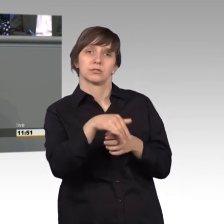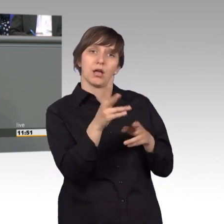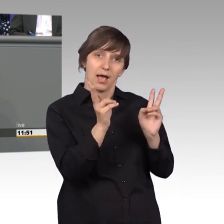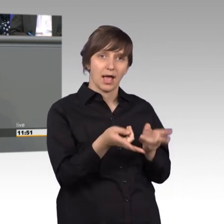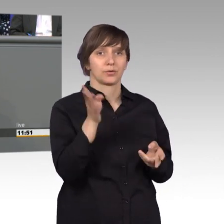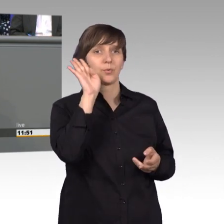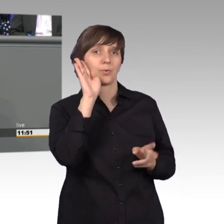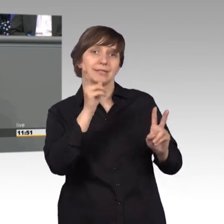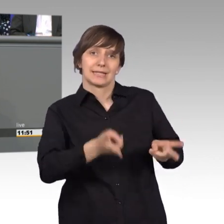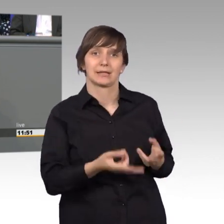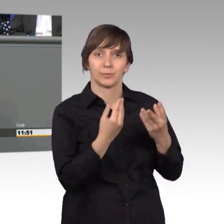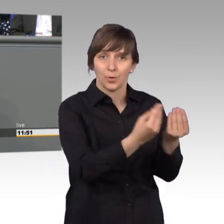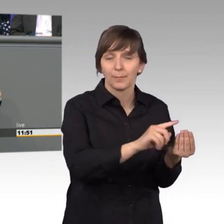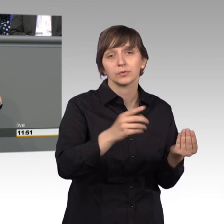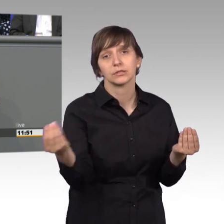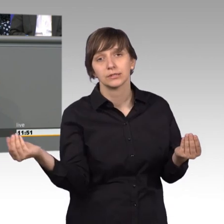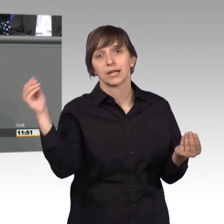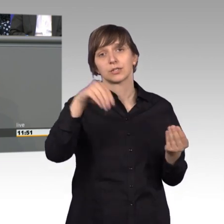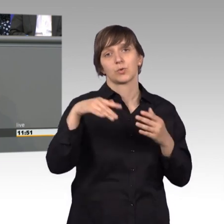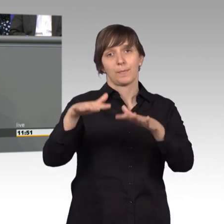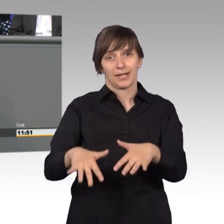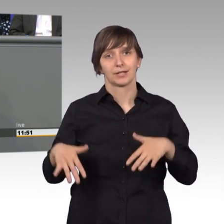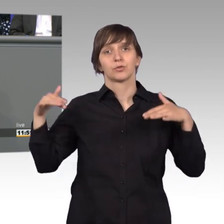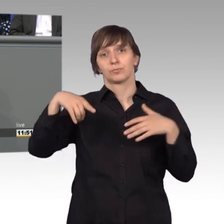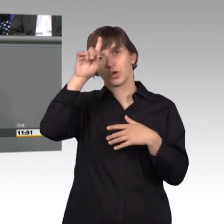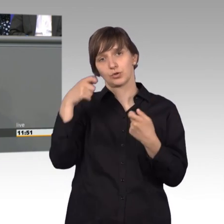eine Behandlung des Anliegens im Plenum des deutschen Bundestags vorsehen.